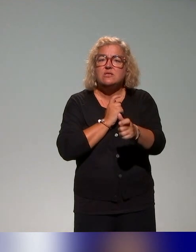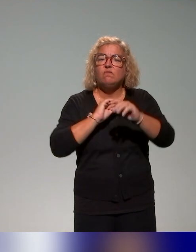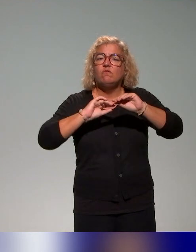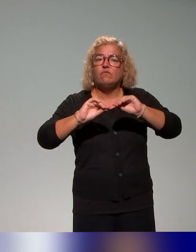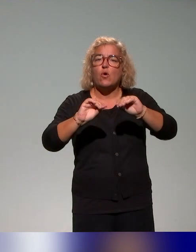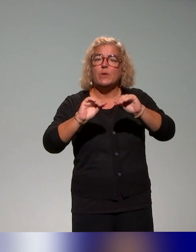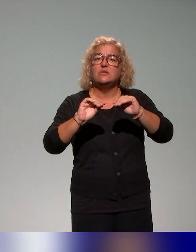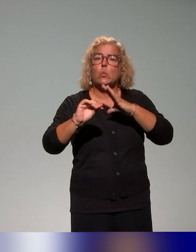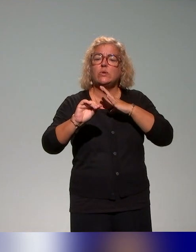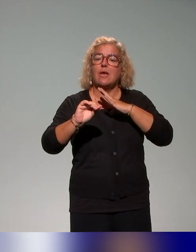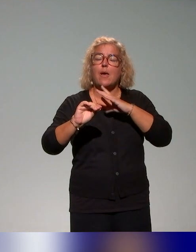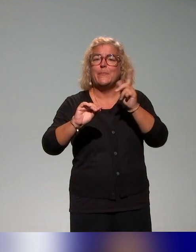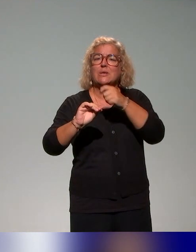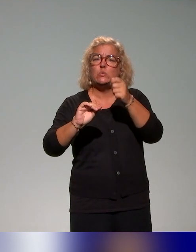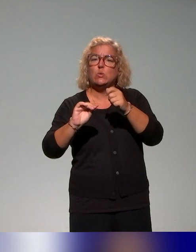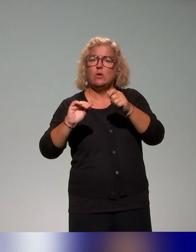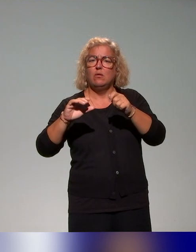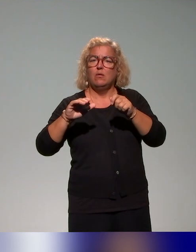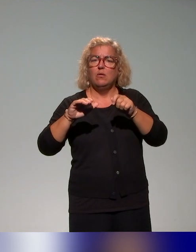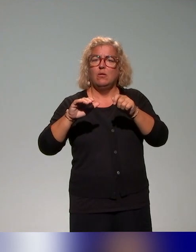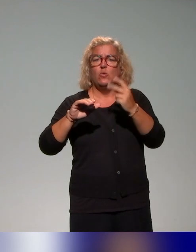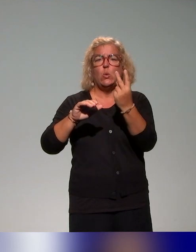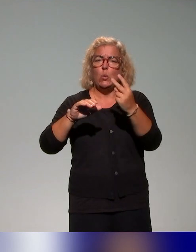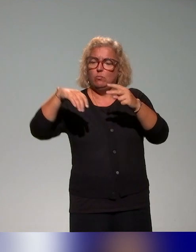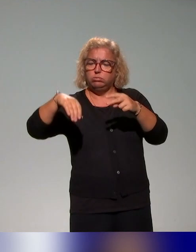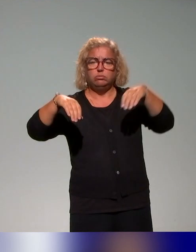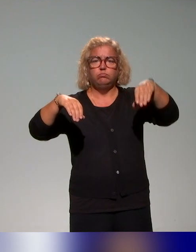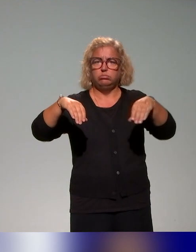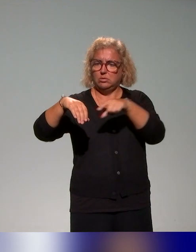il y a un volet autoformatif et puis un volet en présence,